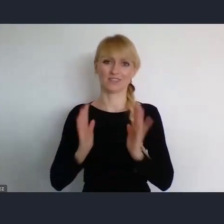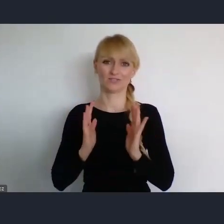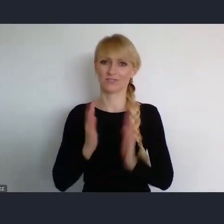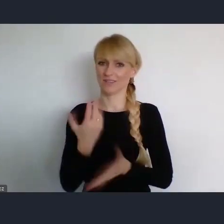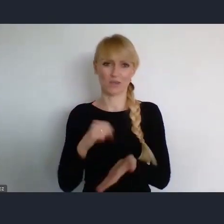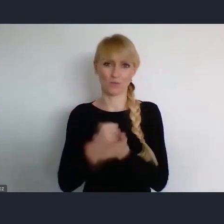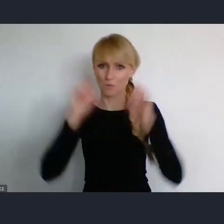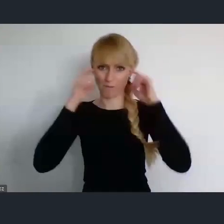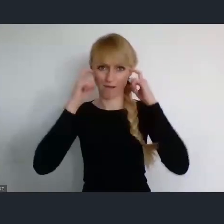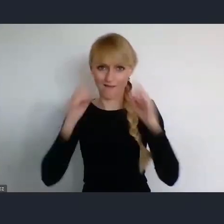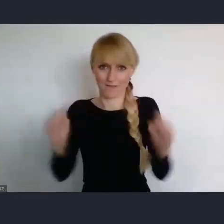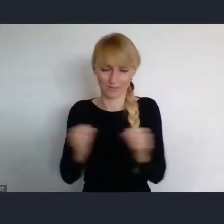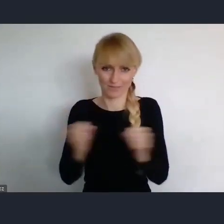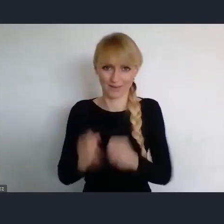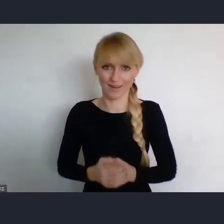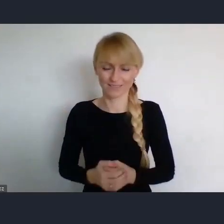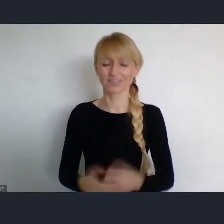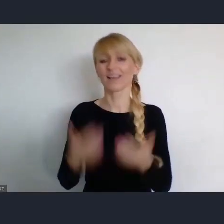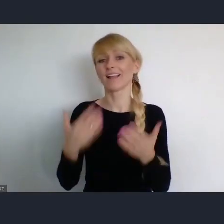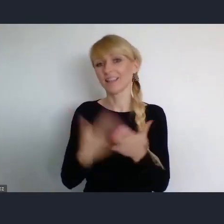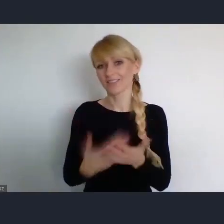Więc rzeczywiście, chętnie tu chyba przyjedziemy.